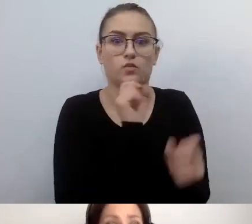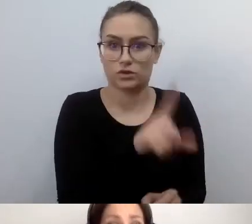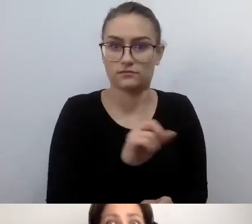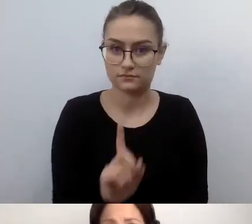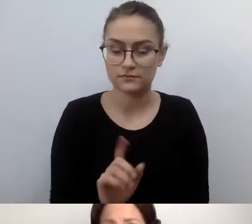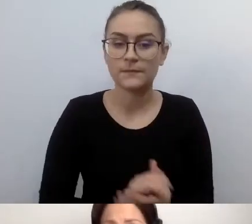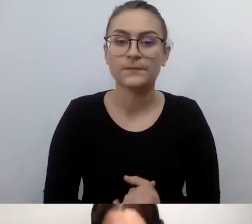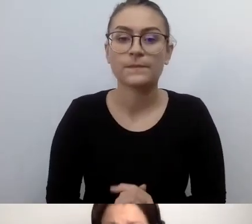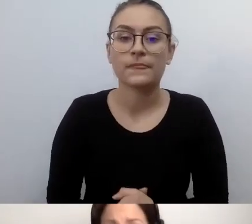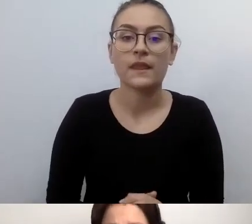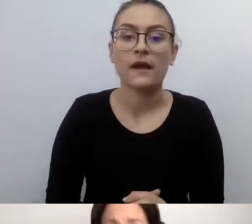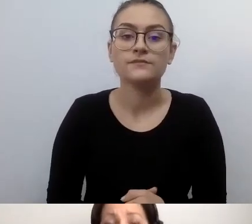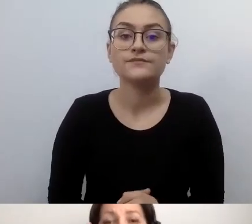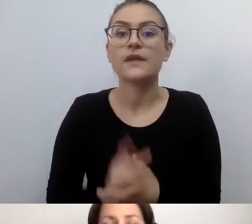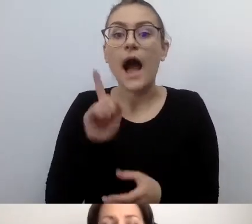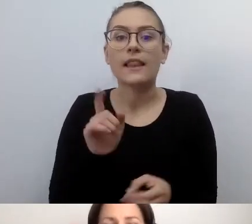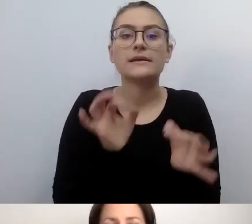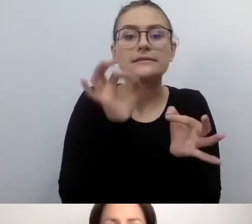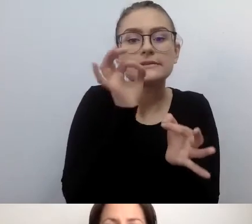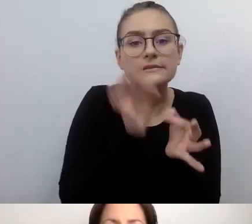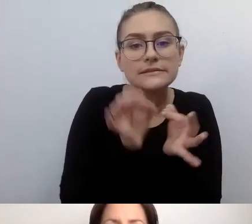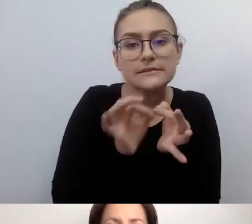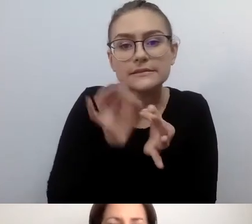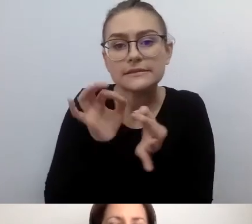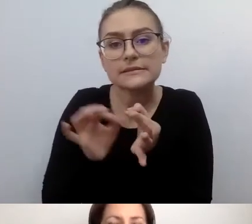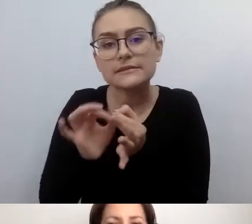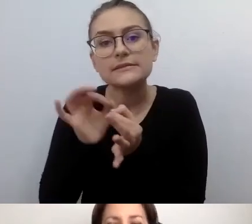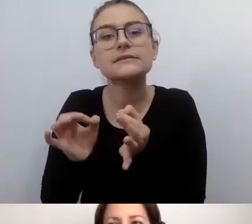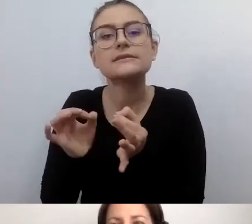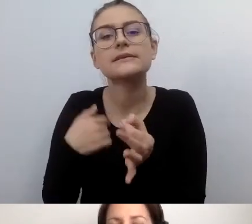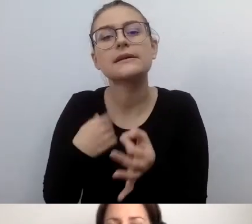Ale w szczegółach napawają mnie niepokojem.